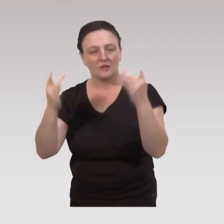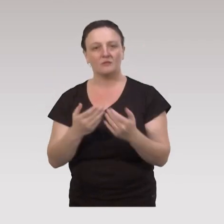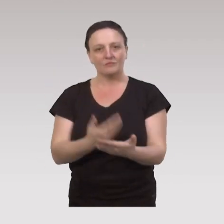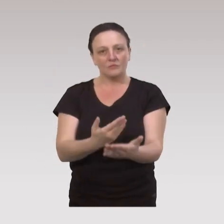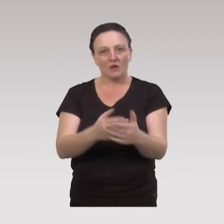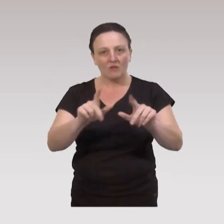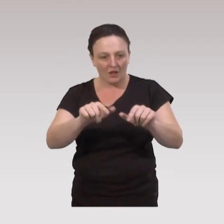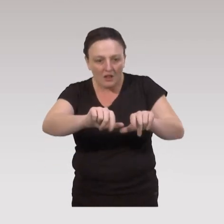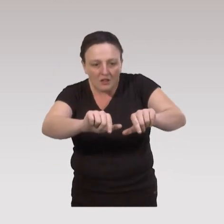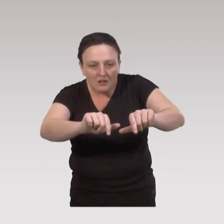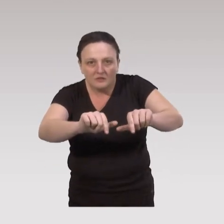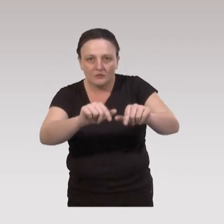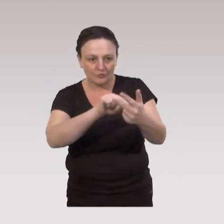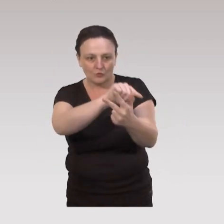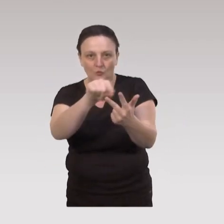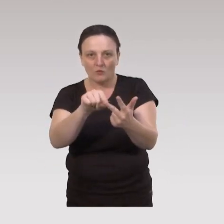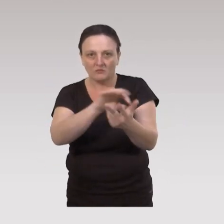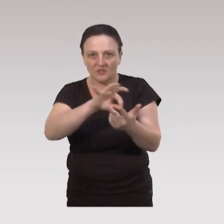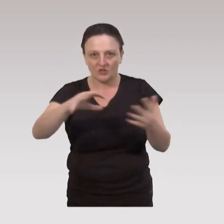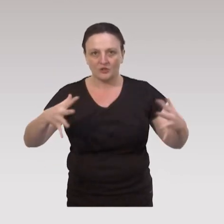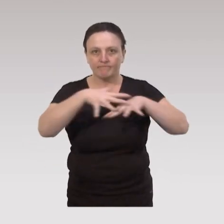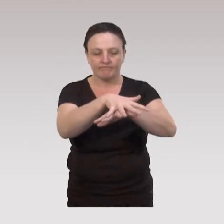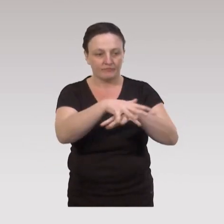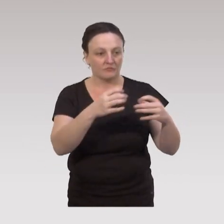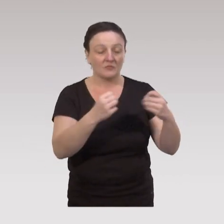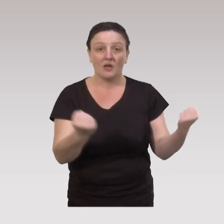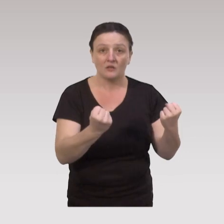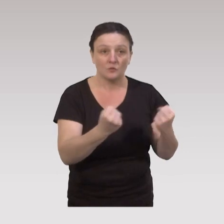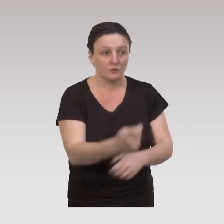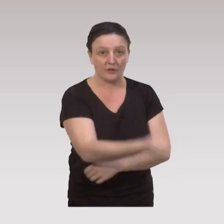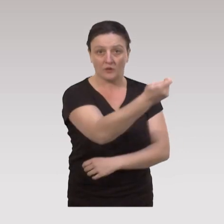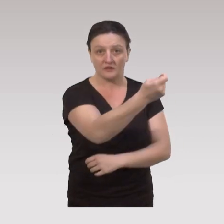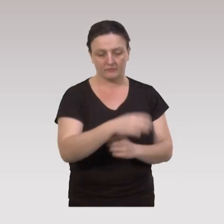On voit donc bien qu'au niveau local, on doit mêler déjà 3 stratégies : des actions éducatives,